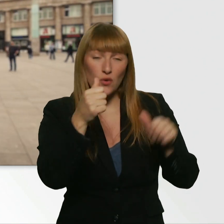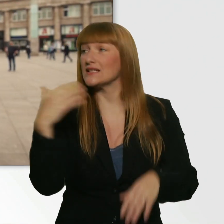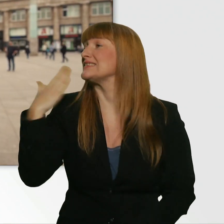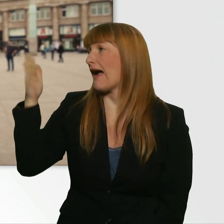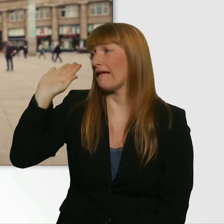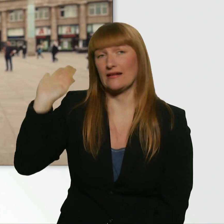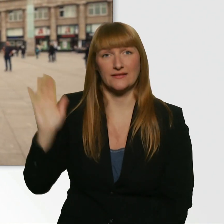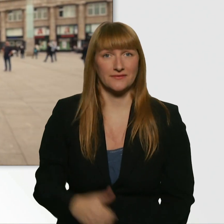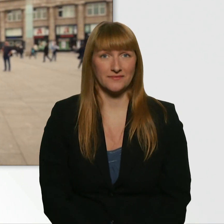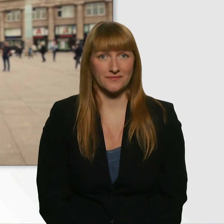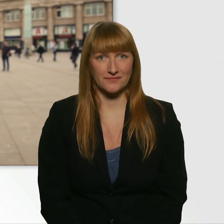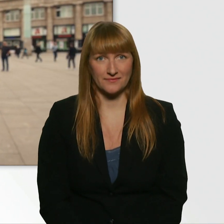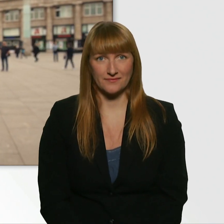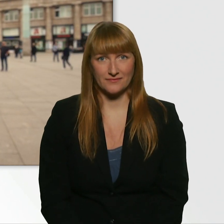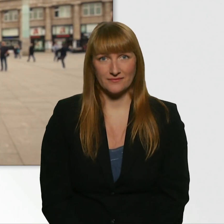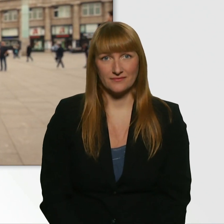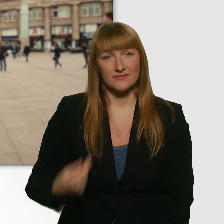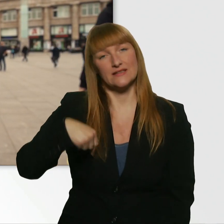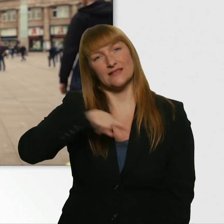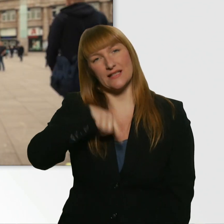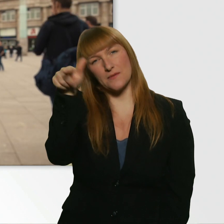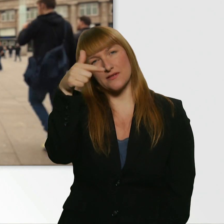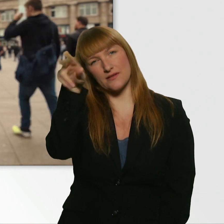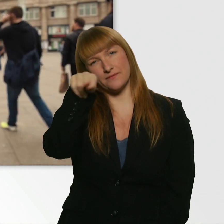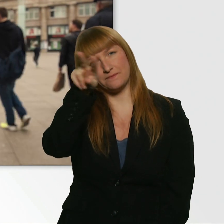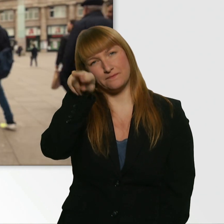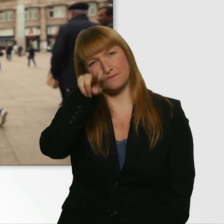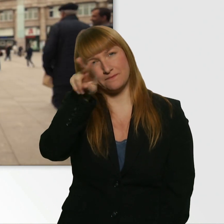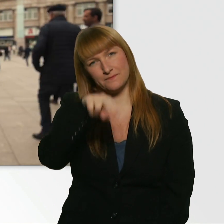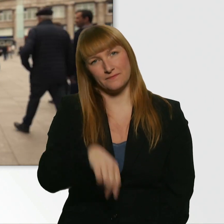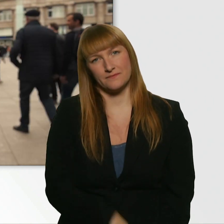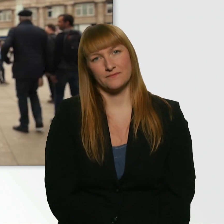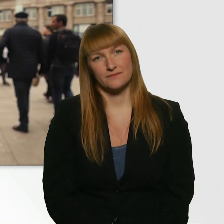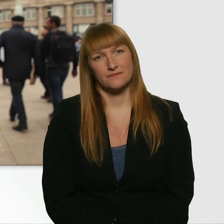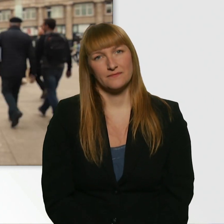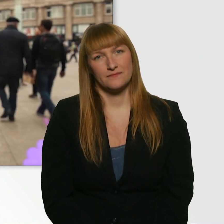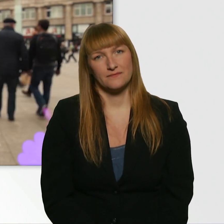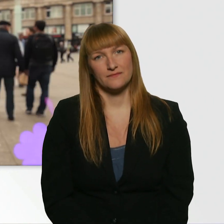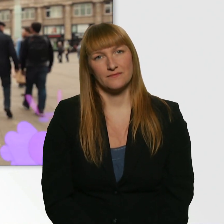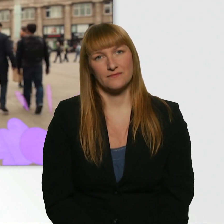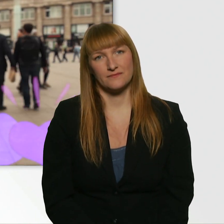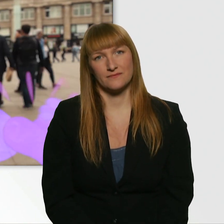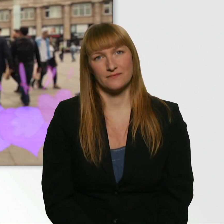(Kübra) Wir beobachten das Ganze natürlich aus der Ferne. Herzlich willkommen bei Kübras Herzblatt.